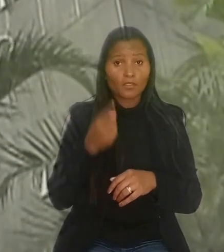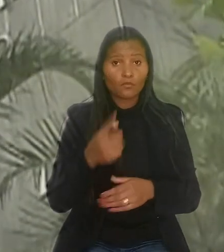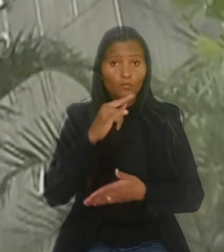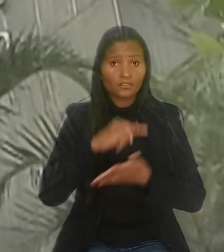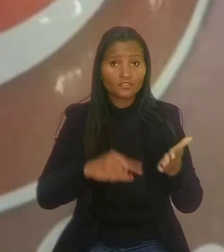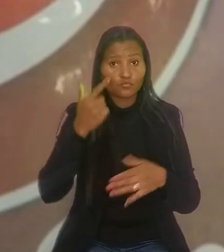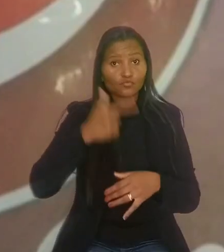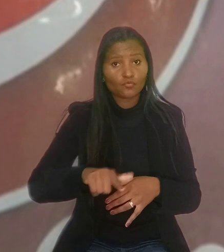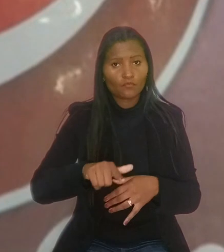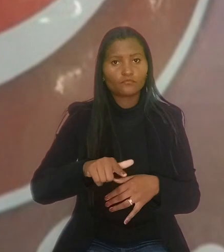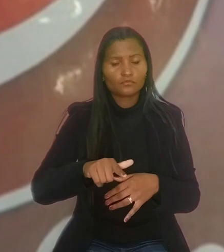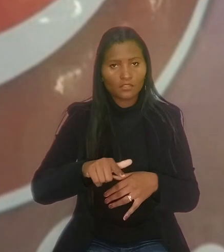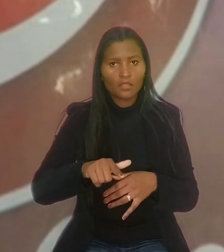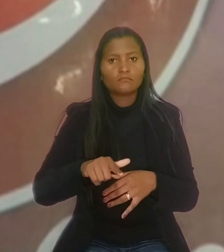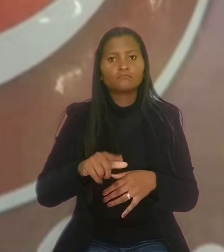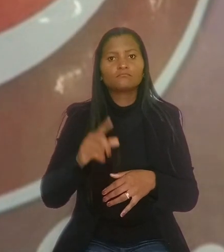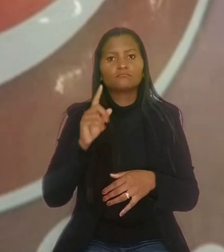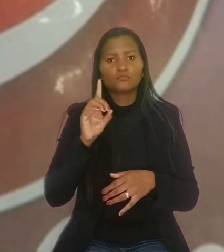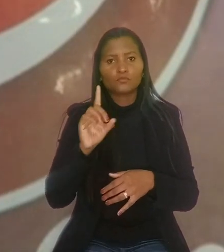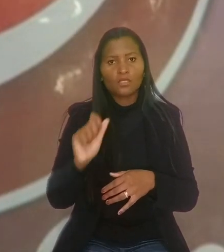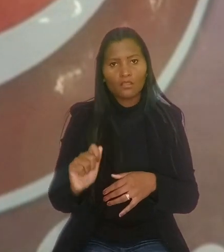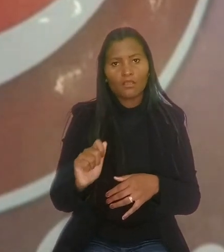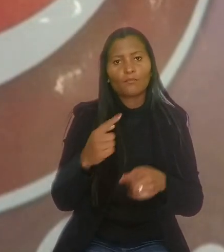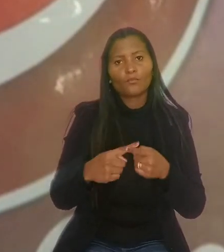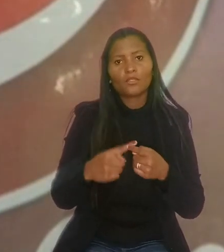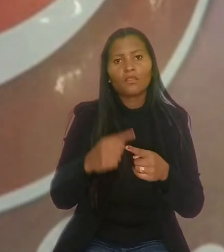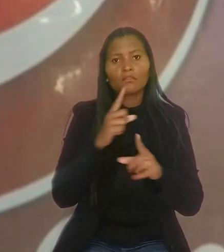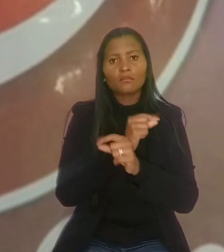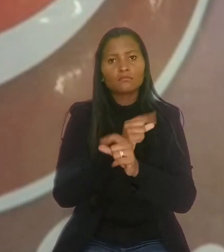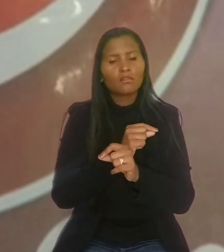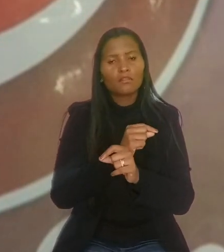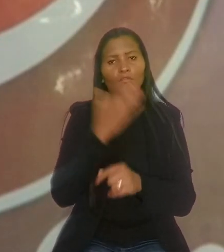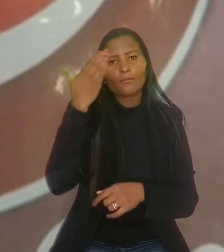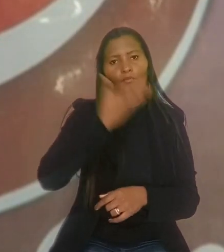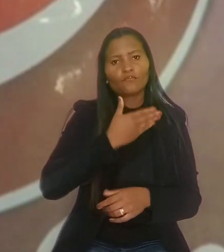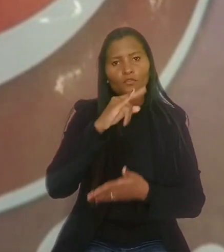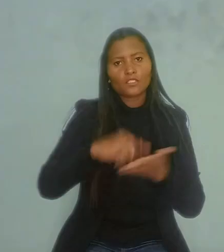por entender que a Nestlé não conseguiu comprovar a efetiva contratação de um outro trabalhador.